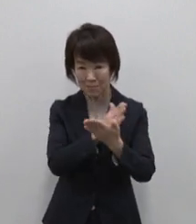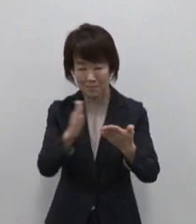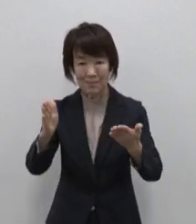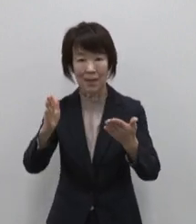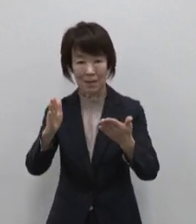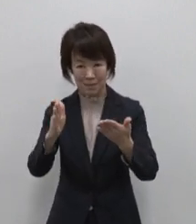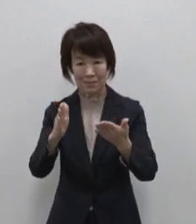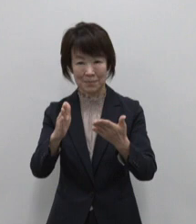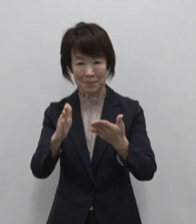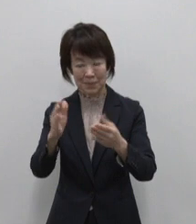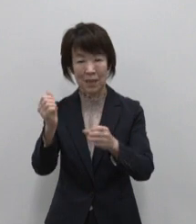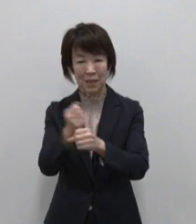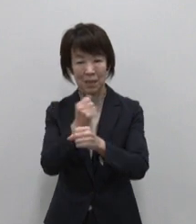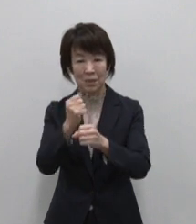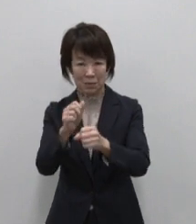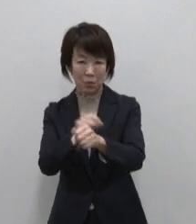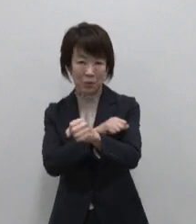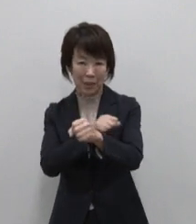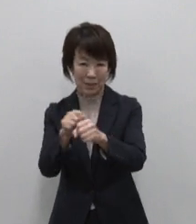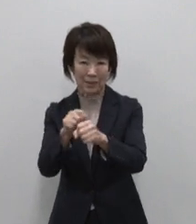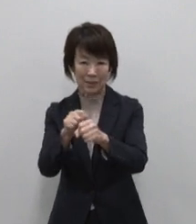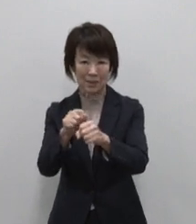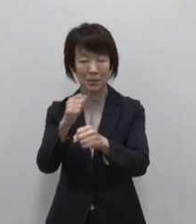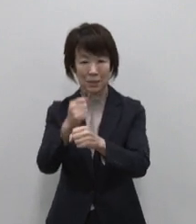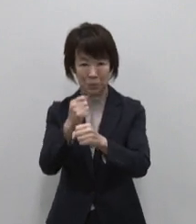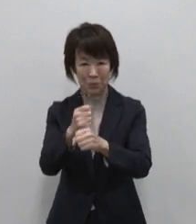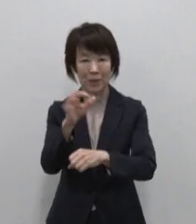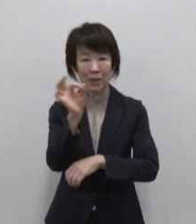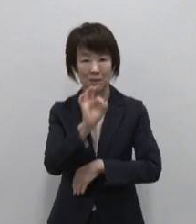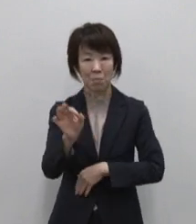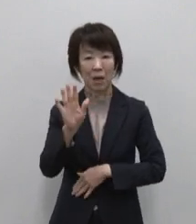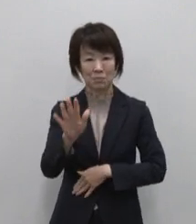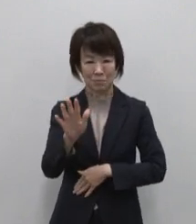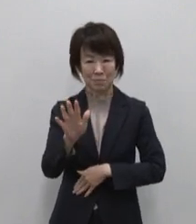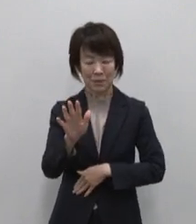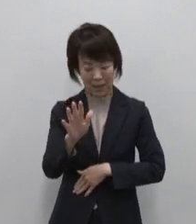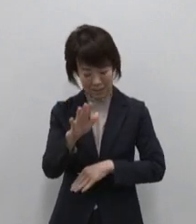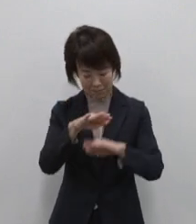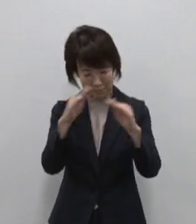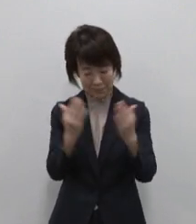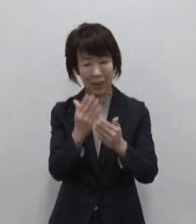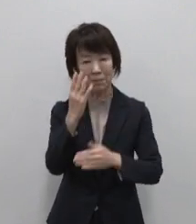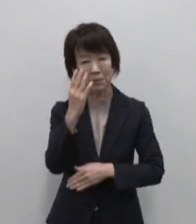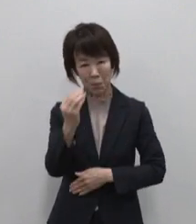流れる時間 そのどれもが東京の島の魅力です